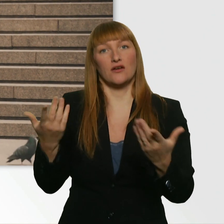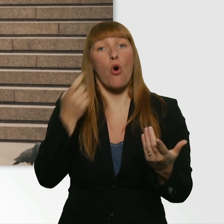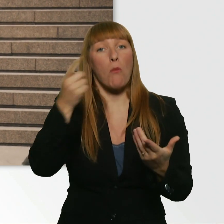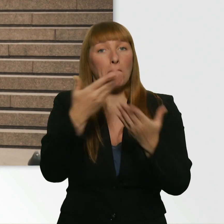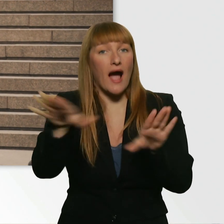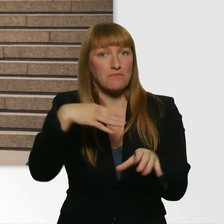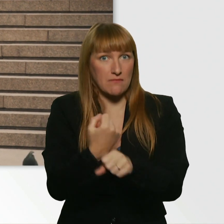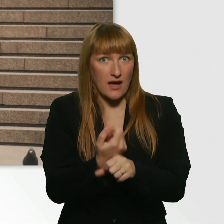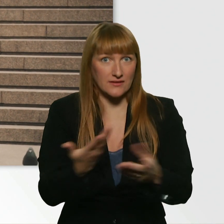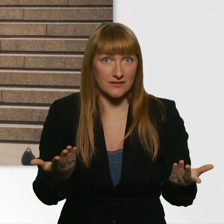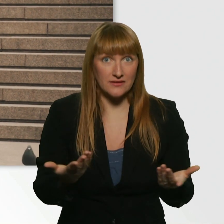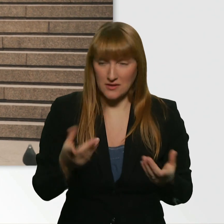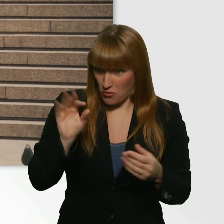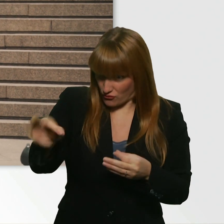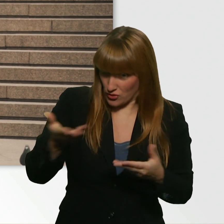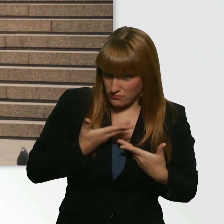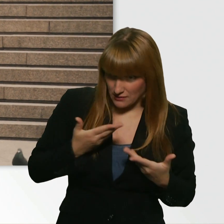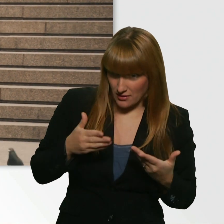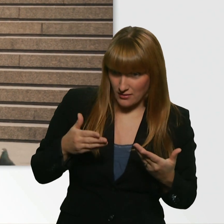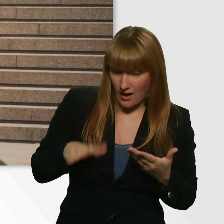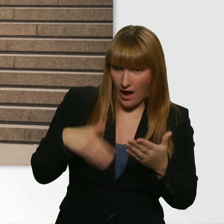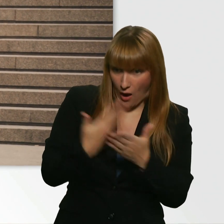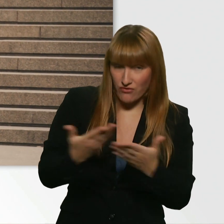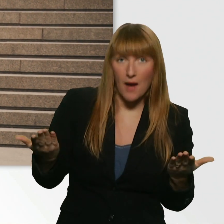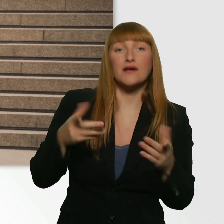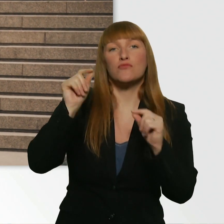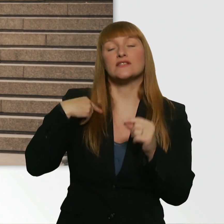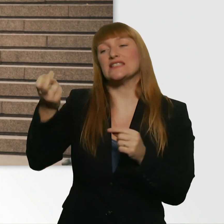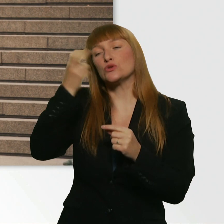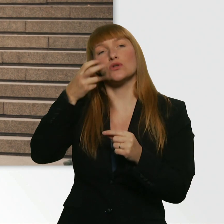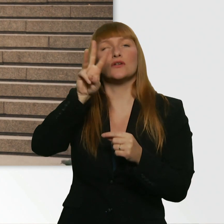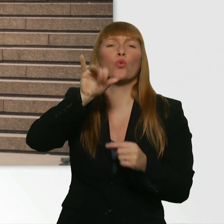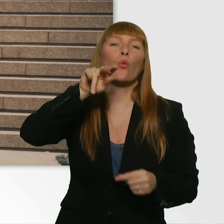Ich würde jetzt mir einen Wingman suchen, dass der dich anspricht, für mich.